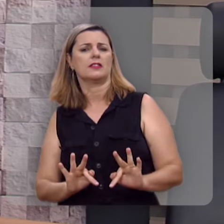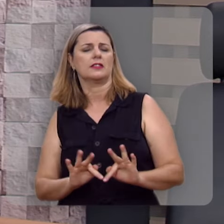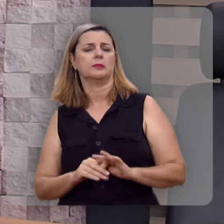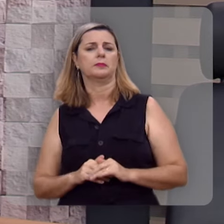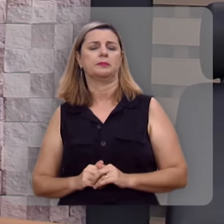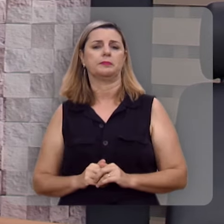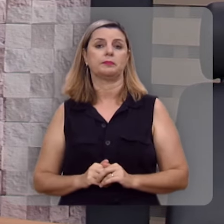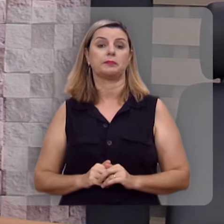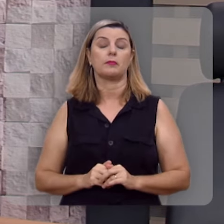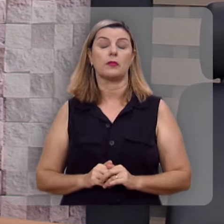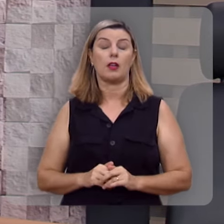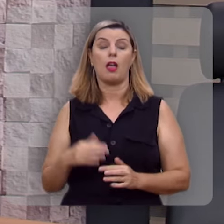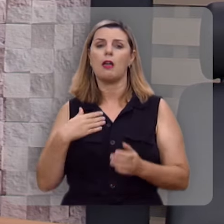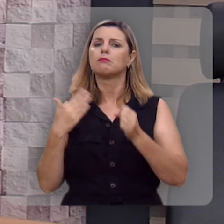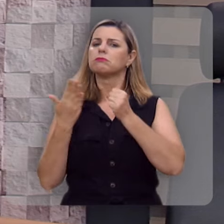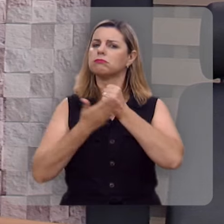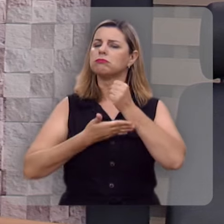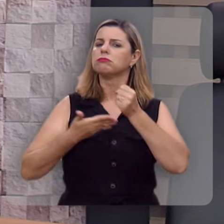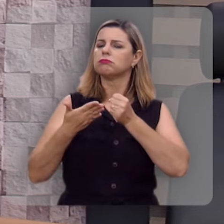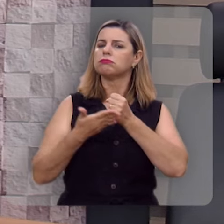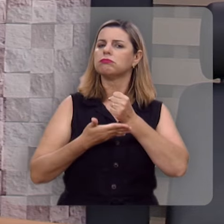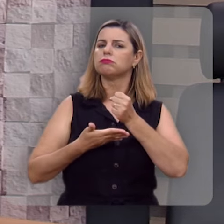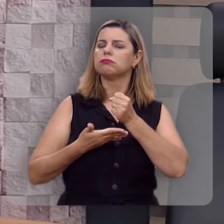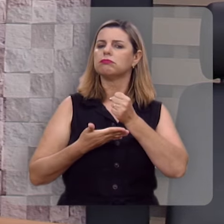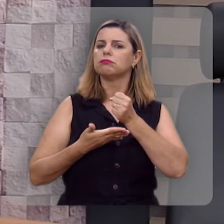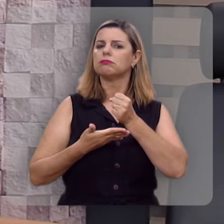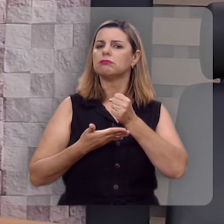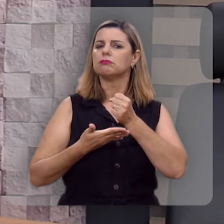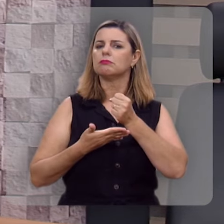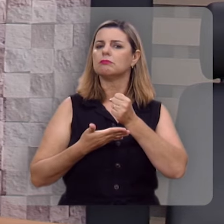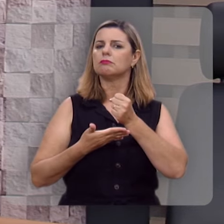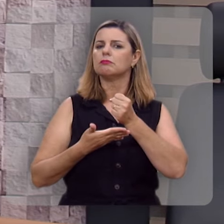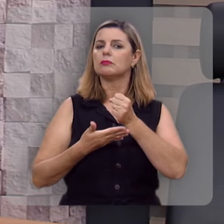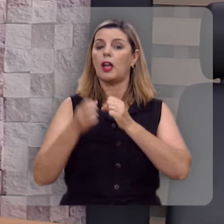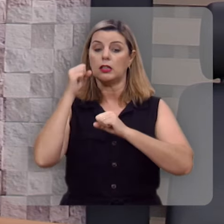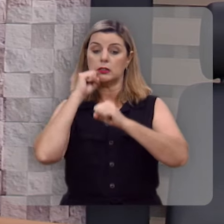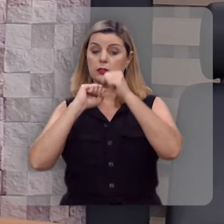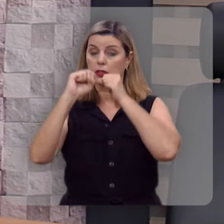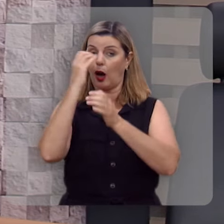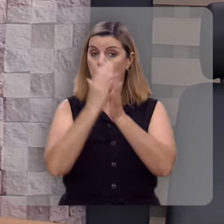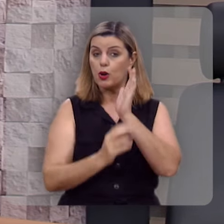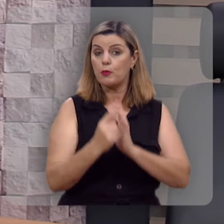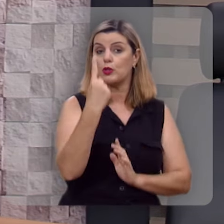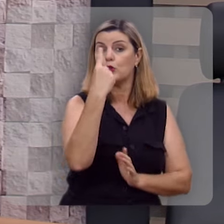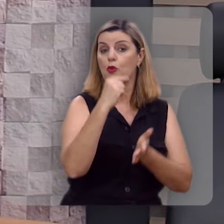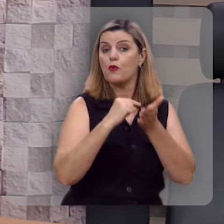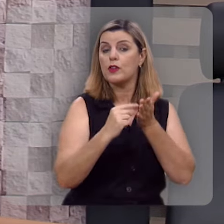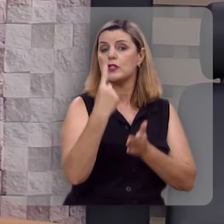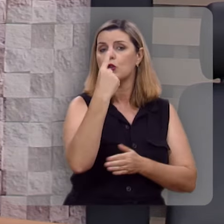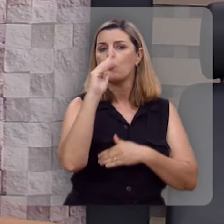E vamos fundamentar essa mensagem no salmo 1, versos 1 a 3.